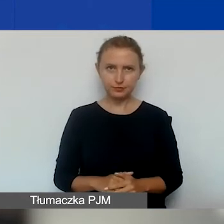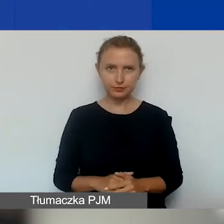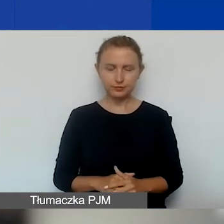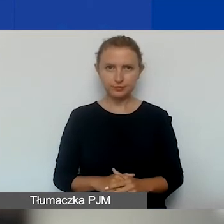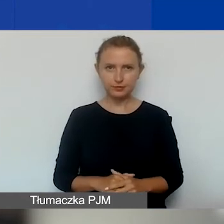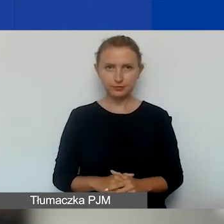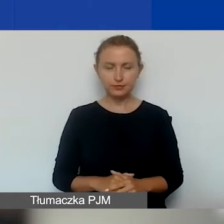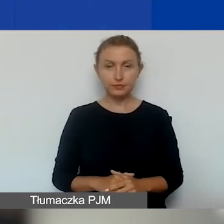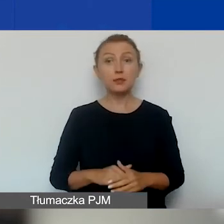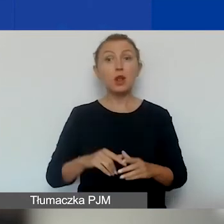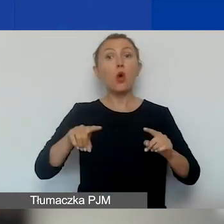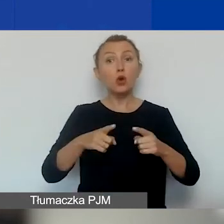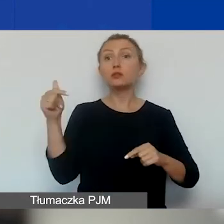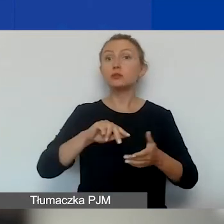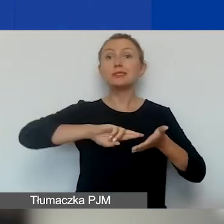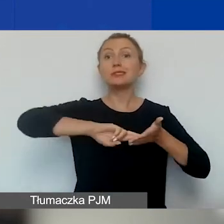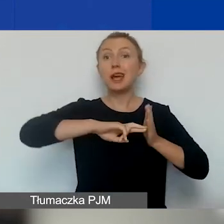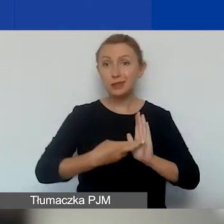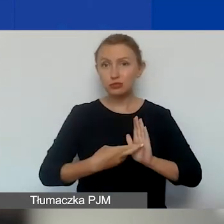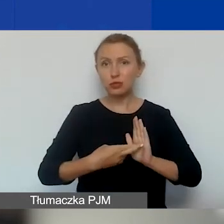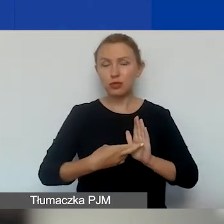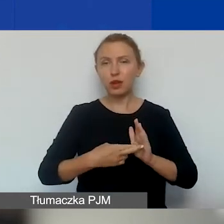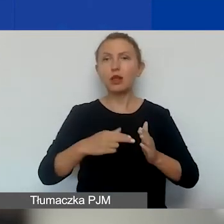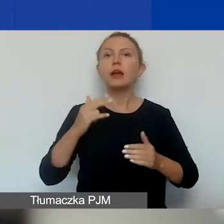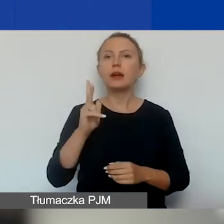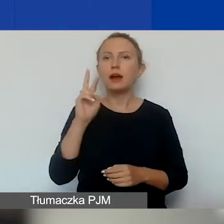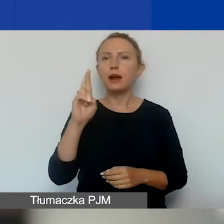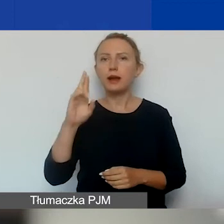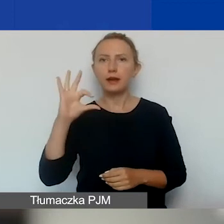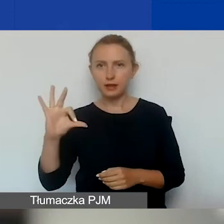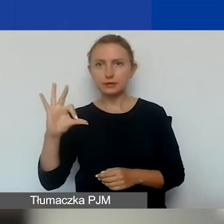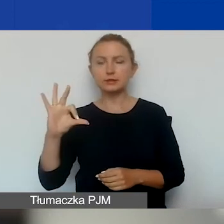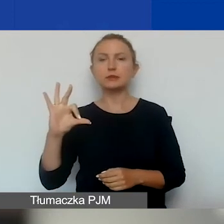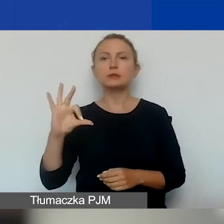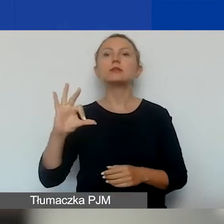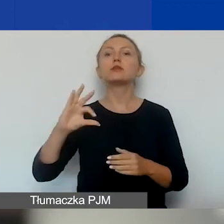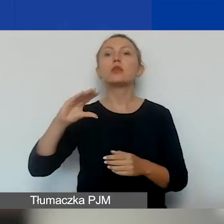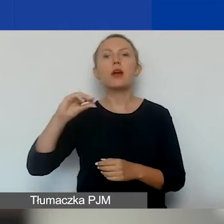Powinna być zarejestrowana w Krajowym Rejestrze Sądowym, ewidencji stowarzyszeń zwykłych